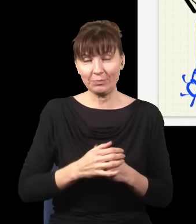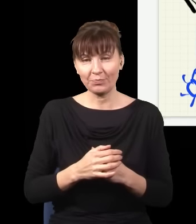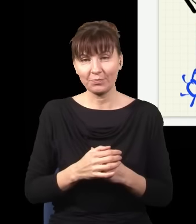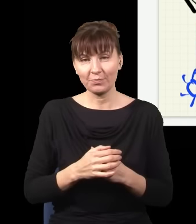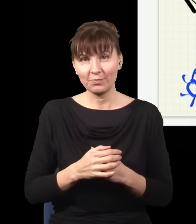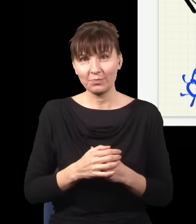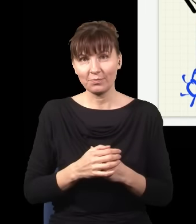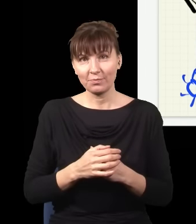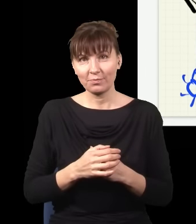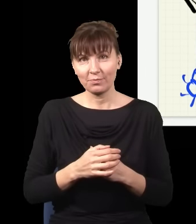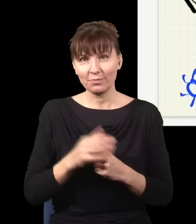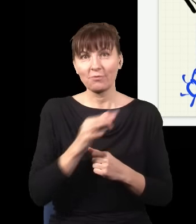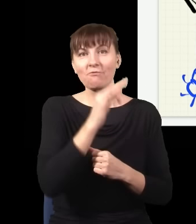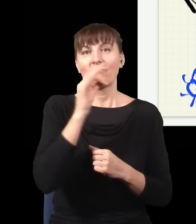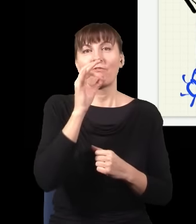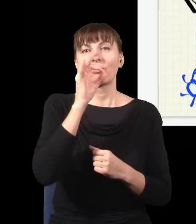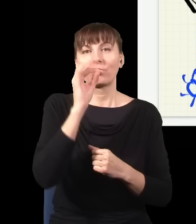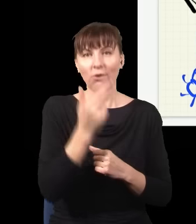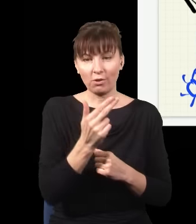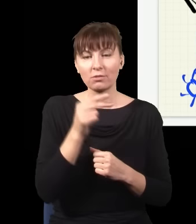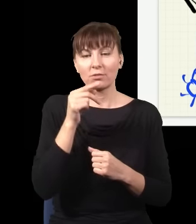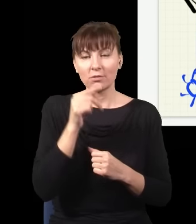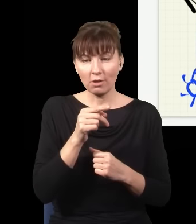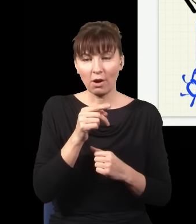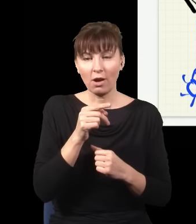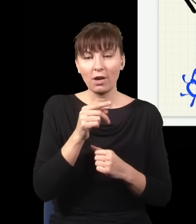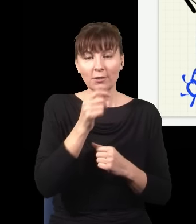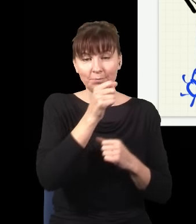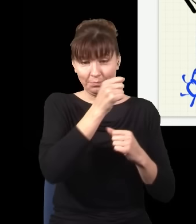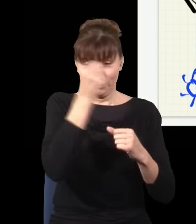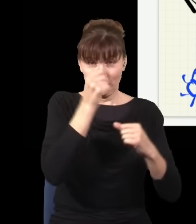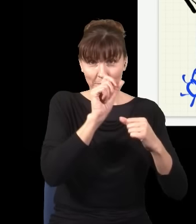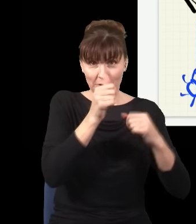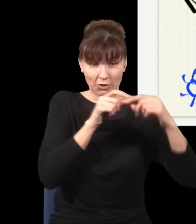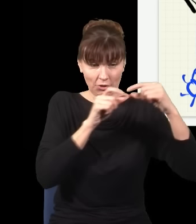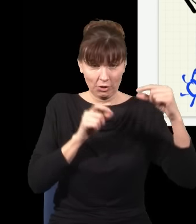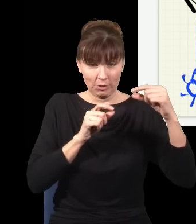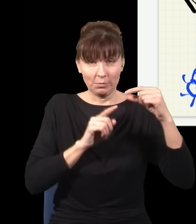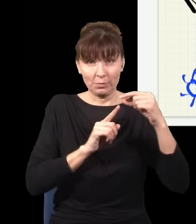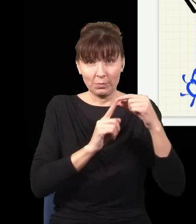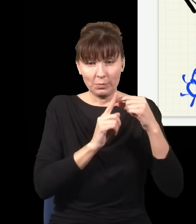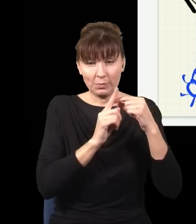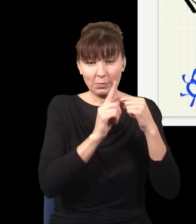że ten foton idący od tego kryształu do ekranu już dawno tutaj dotarł, a ta droga jest bardzo wydłużona,